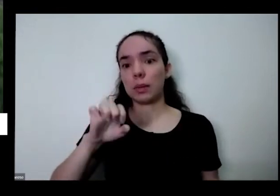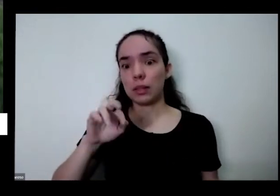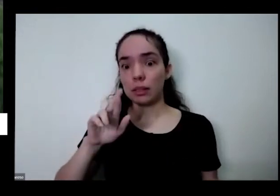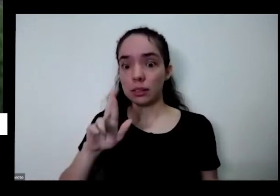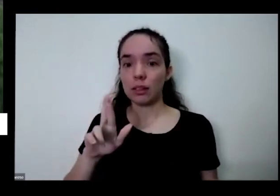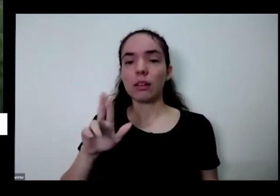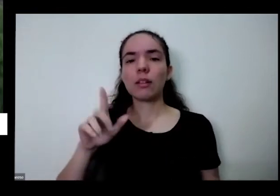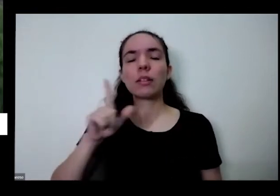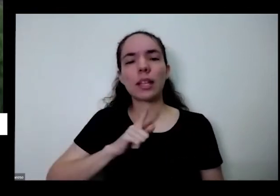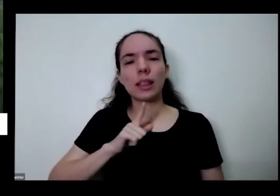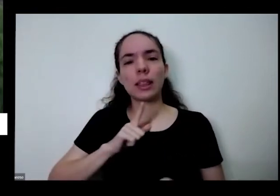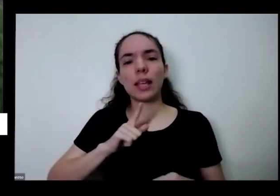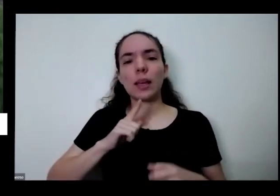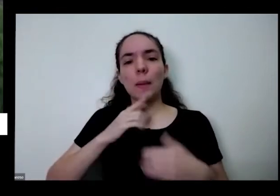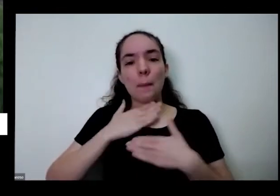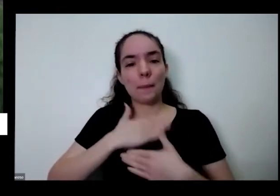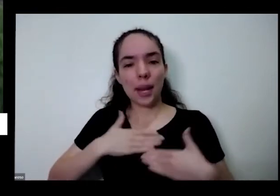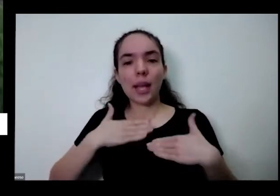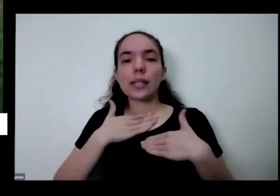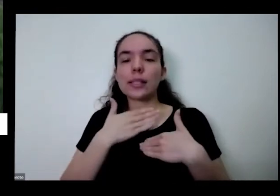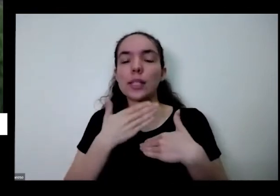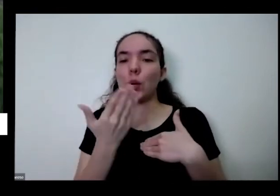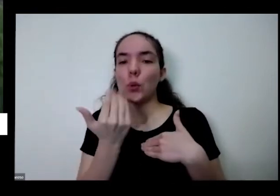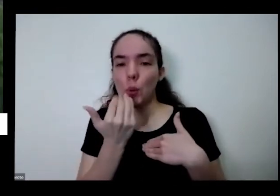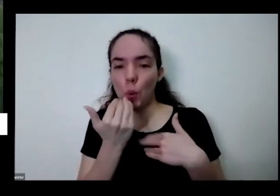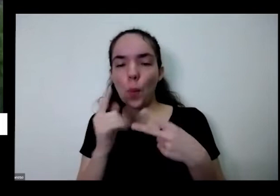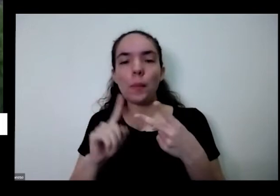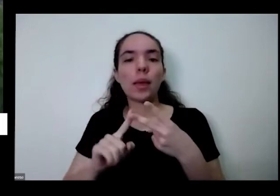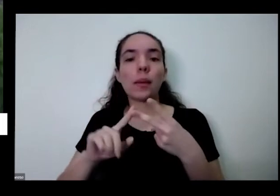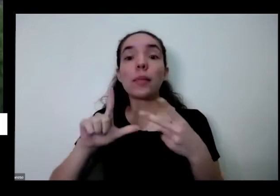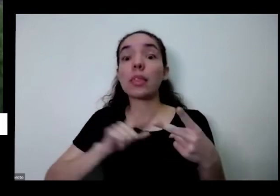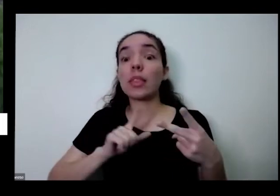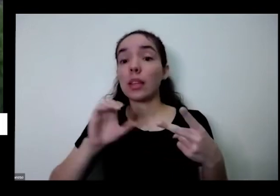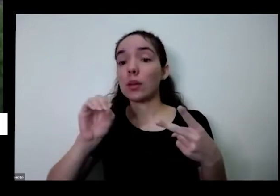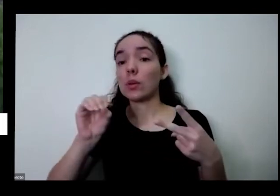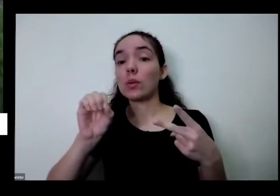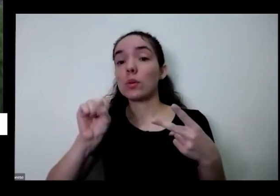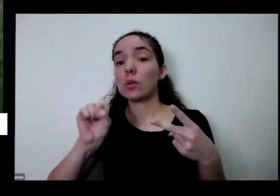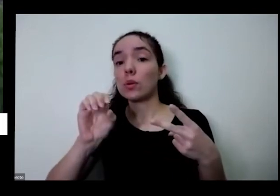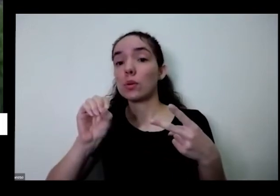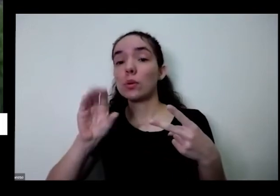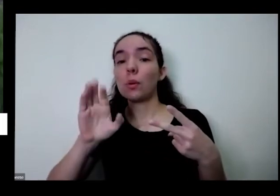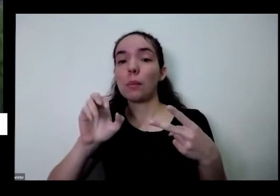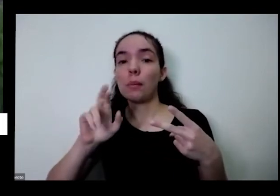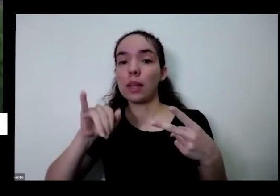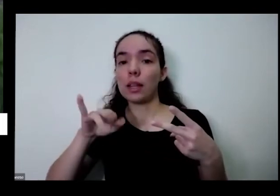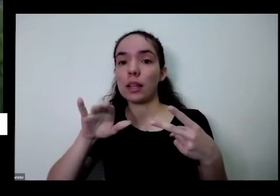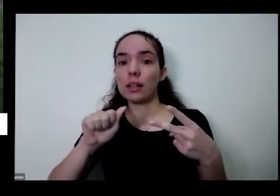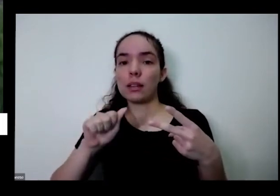de você plantar e comer aquilo que você aquilo que você plantou Eu acho assim eu digo que não